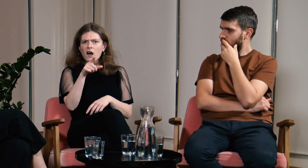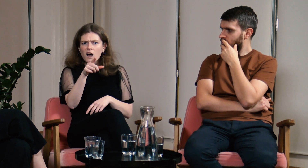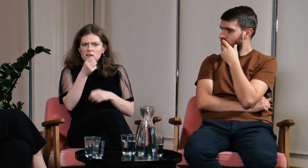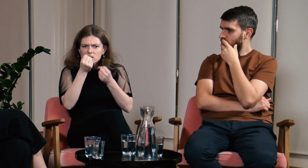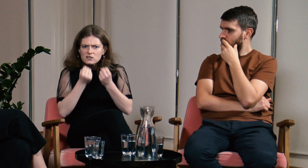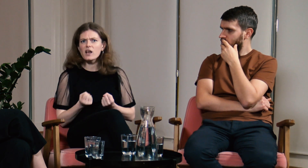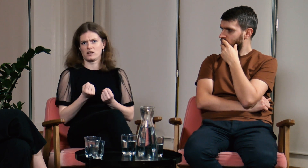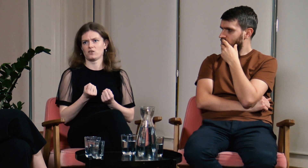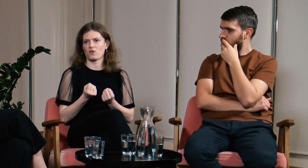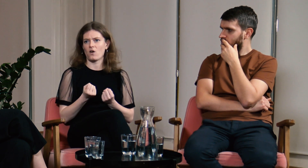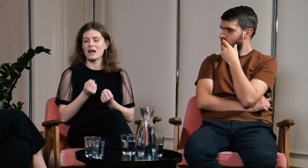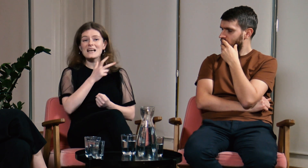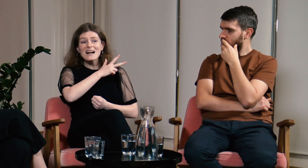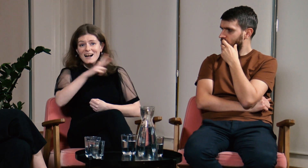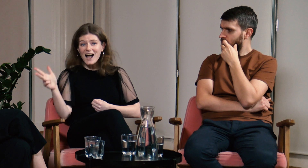usłyszałam wtedy od koleżanki, że musiałam mieć tam bardzo ciężko.